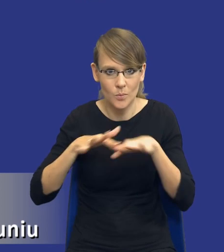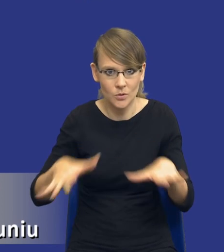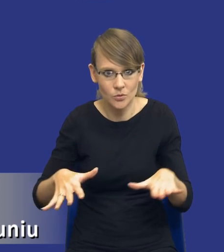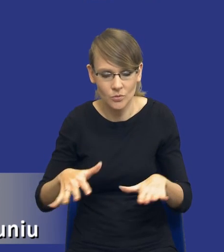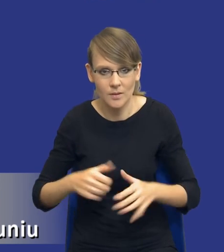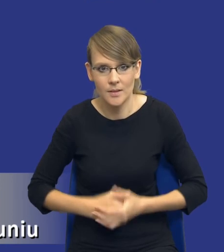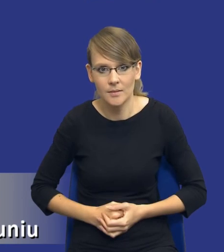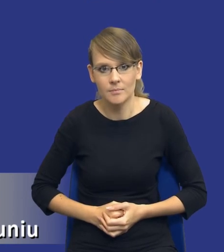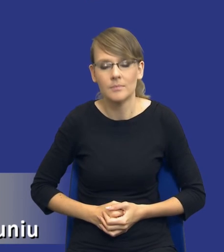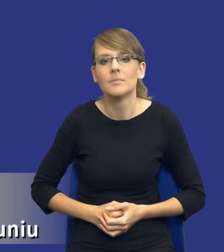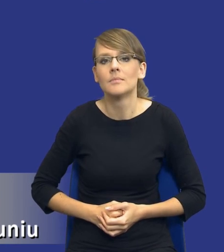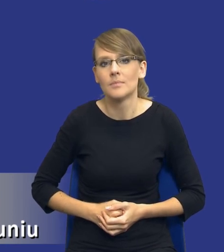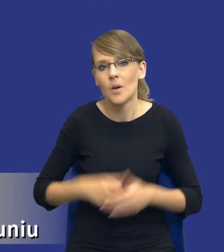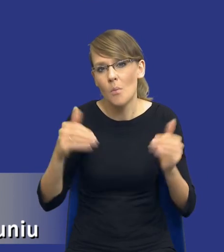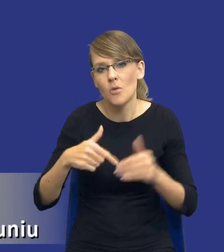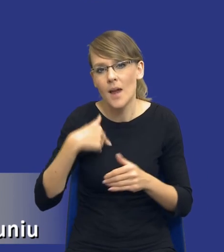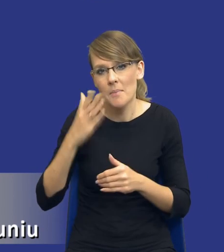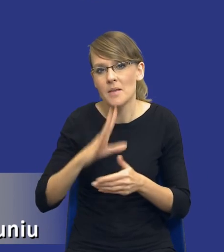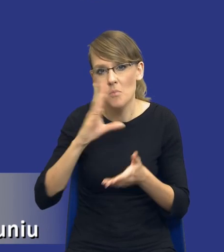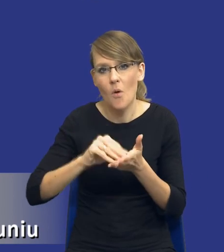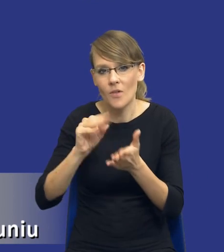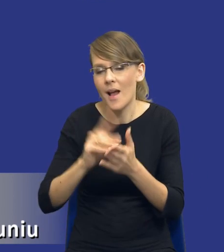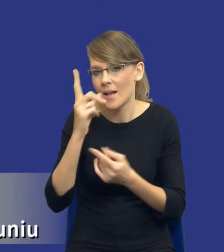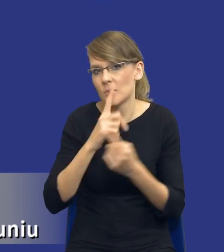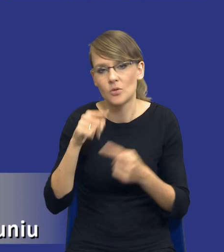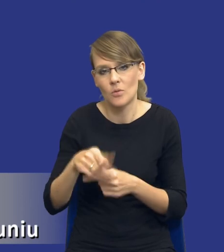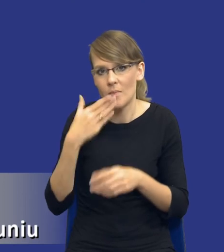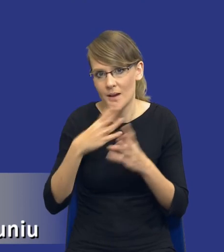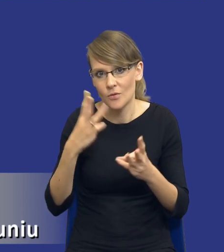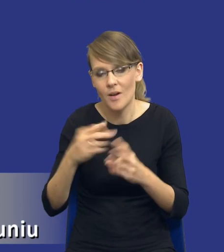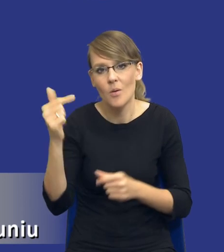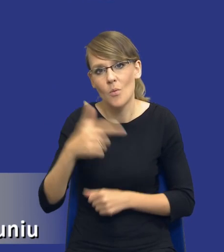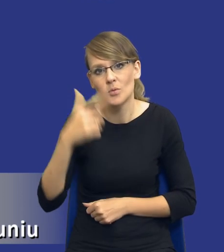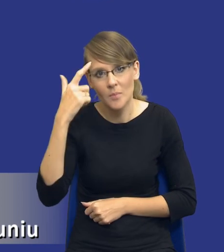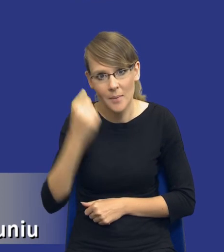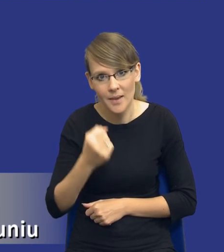no będę może się powtarzał, ale to jest moim zdaniem bardzo istotne. Trzeba pamiętać, drodzy Państwo, że te trzy